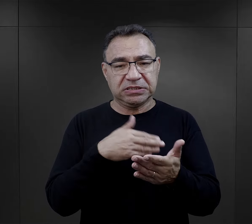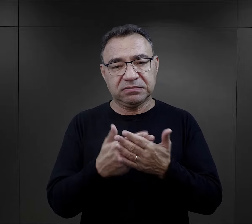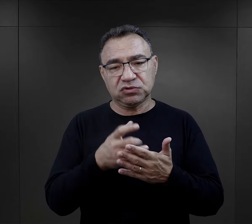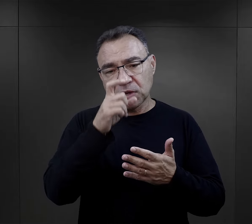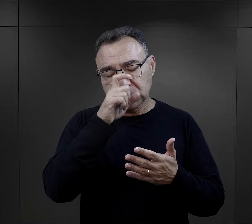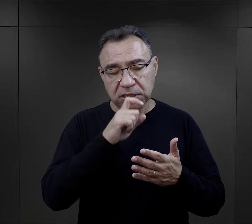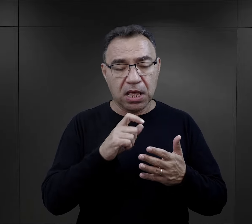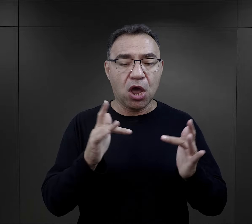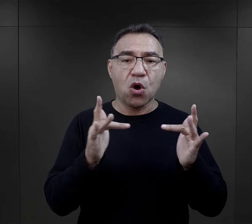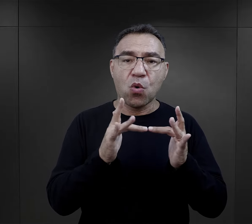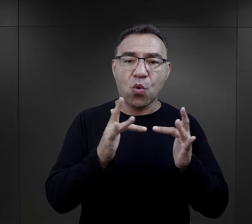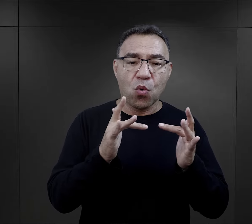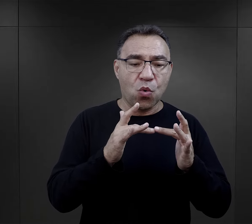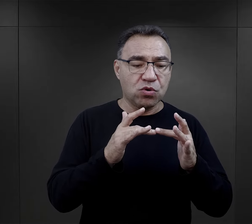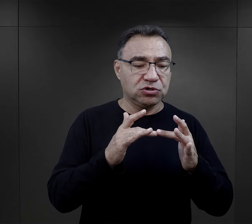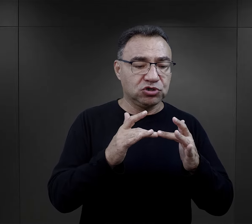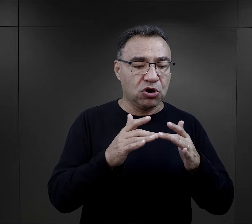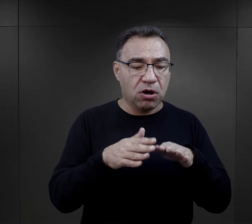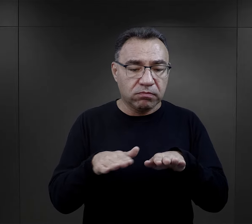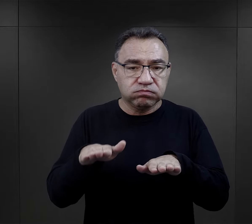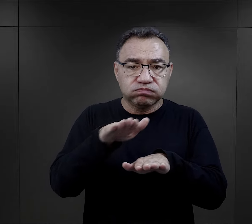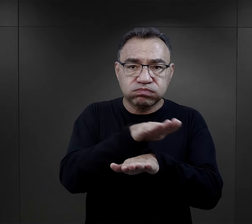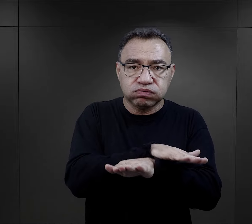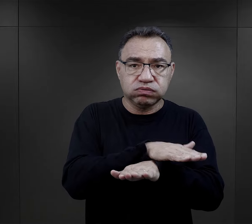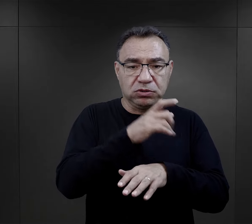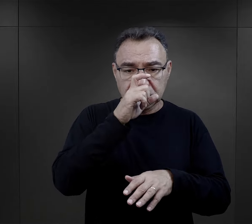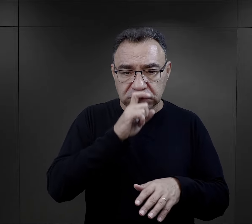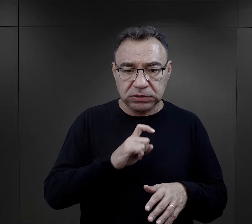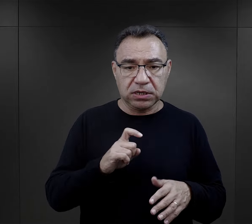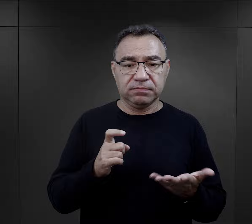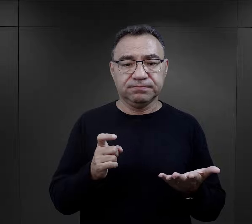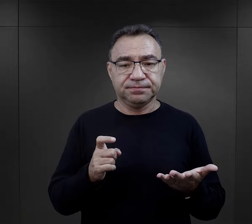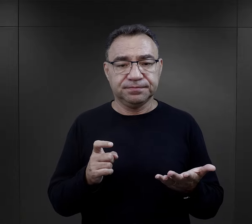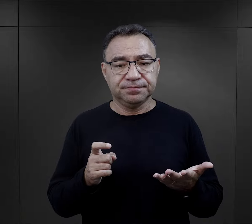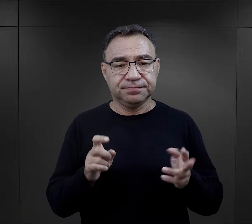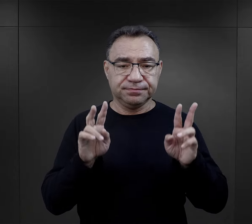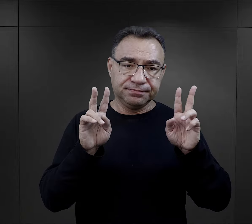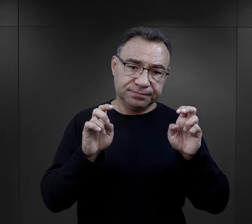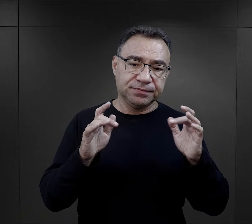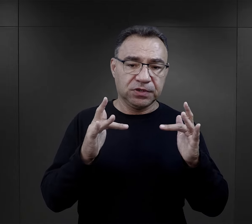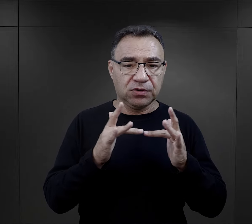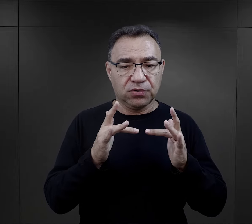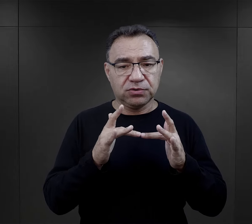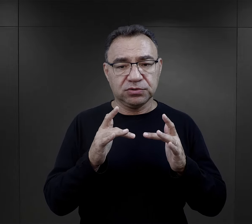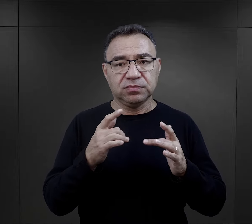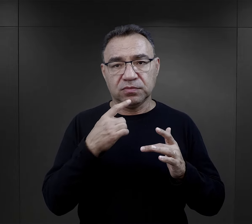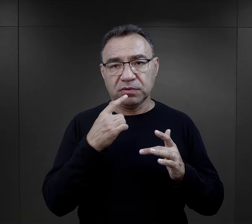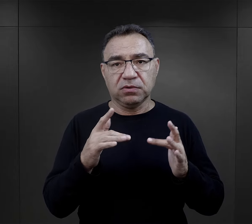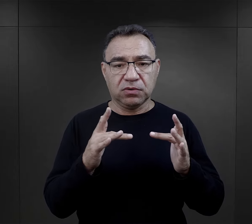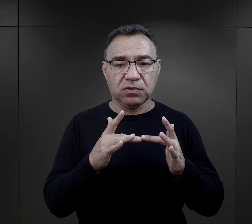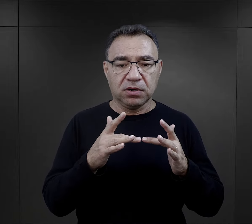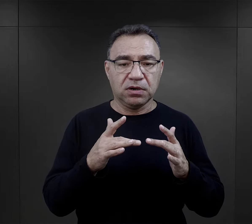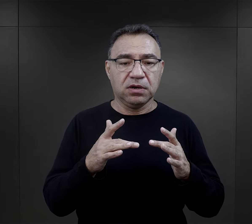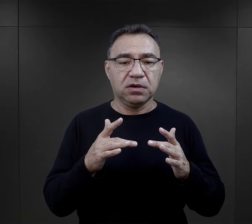jeżeli było np. źle zasłane łóżko, no tutaj tak bardzo górnolotnie o tym mówimy